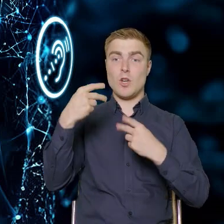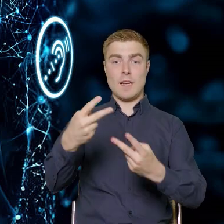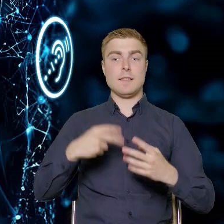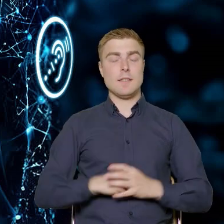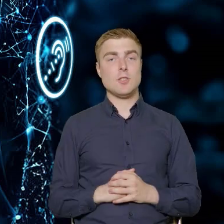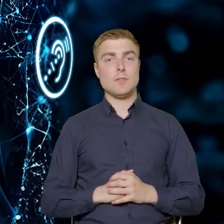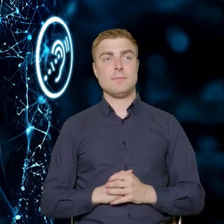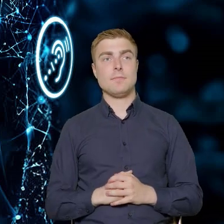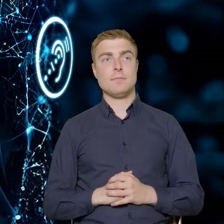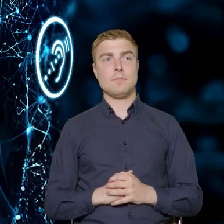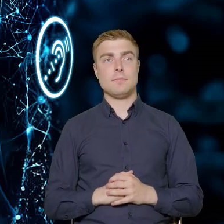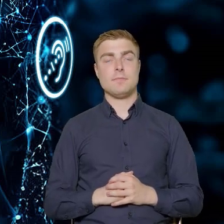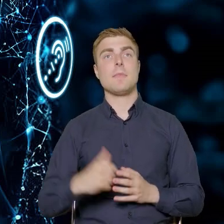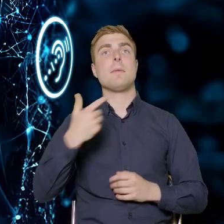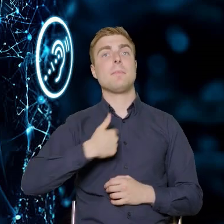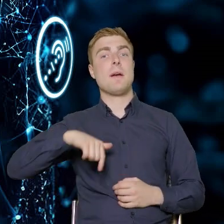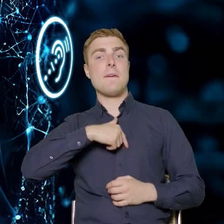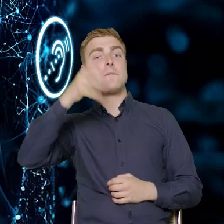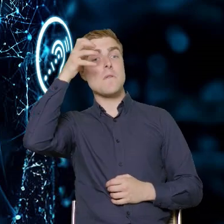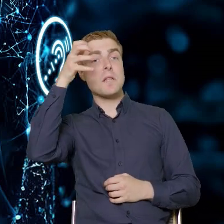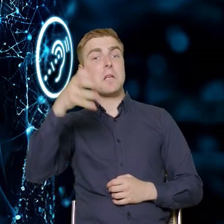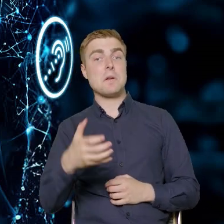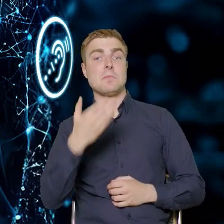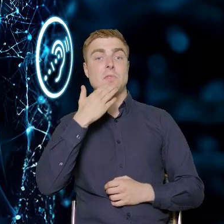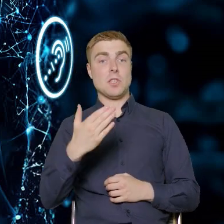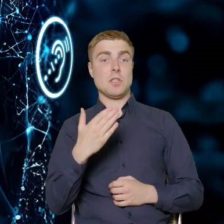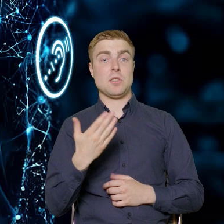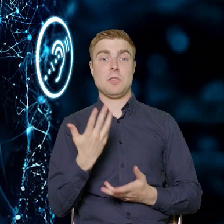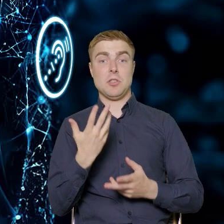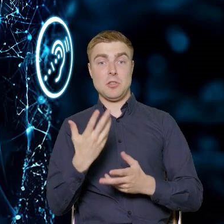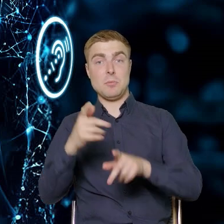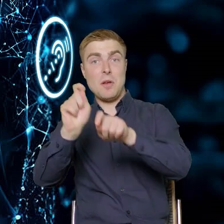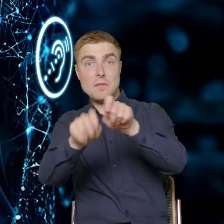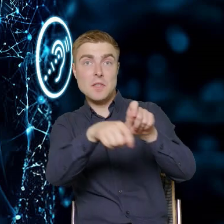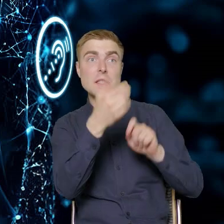Ta wiedza ma wynikać zarówno ze zdiagnozowanych potrzeb rynku,